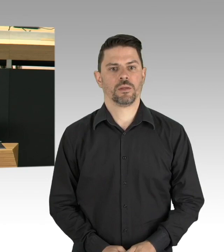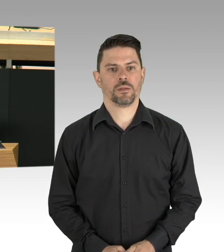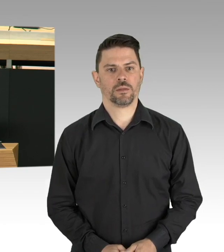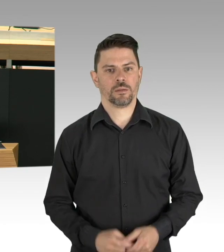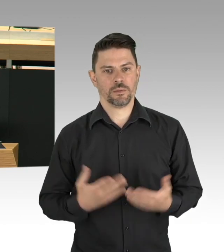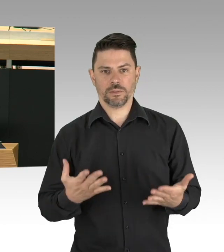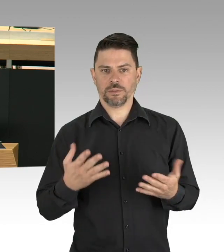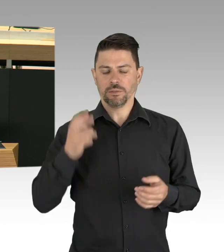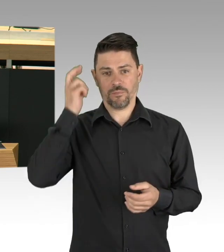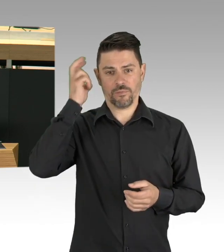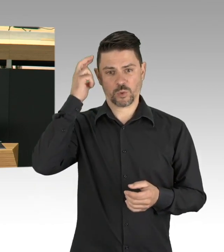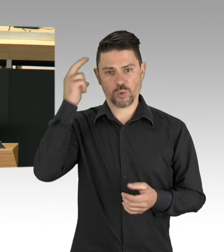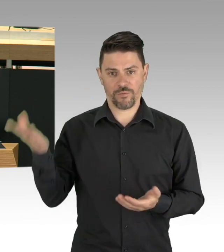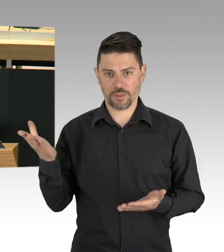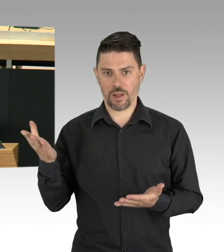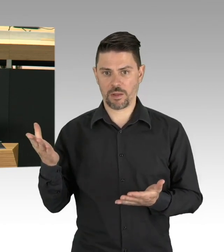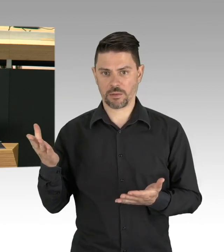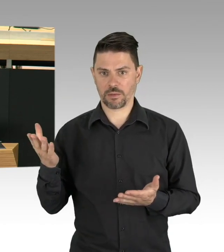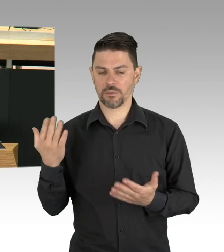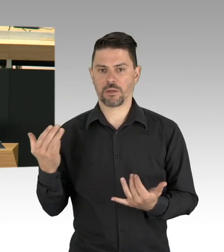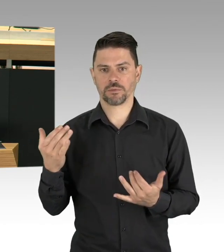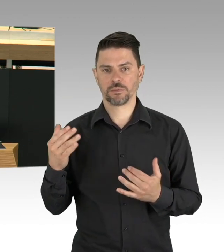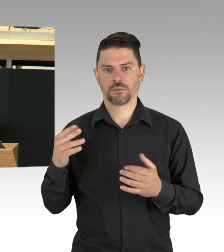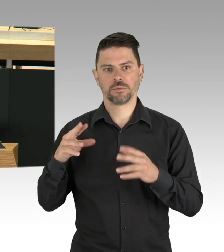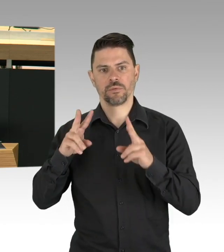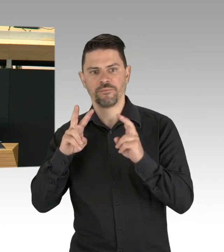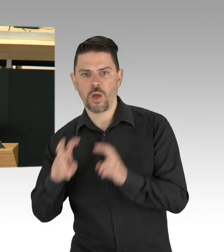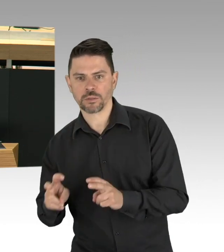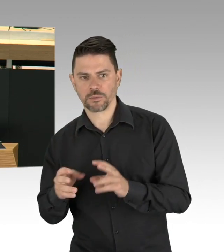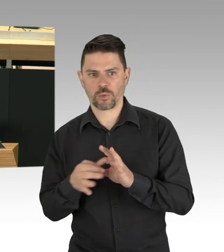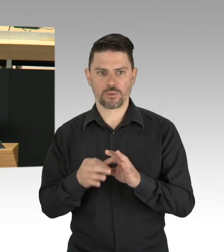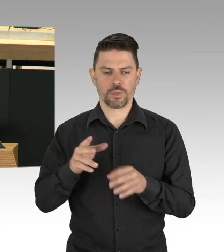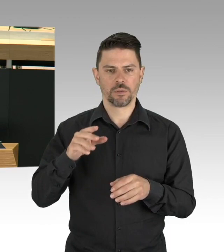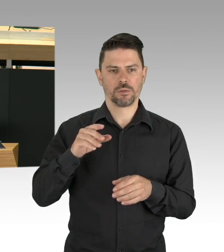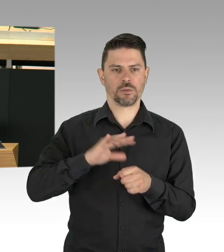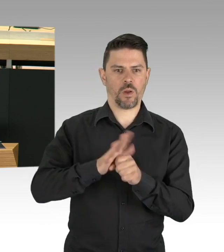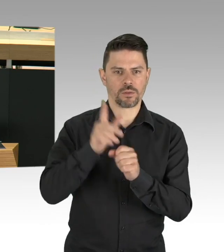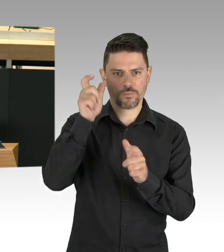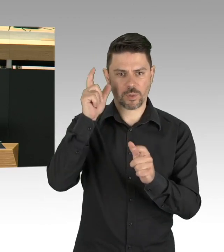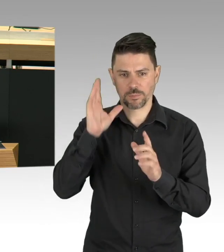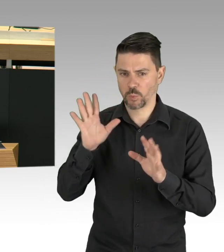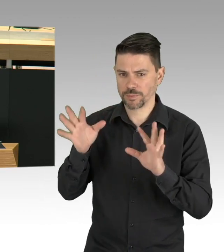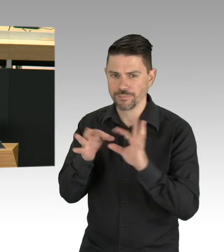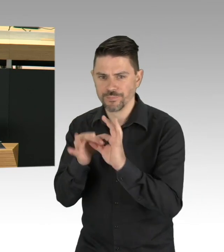Unser Ziel ist es soweit es epidemiologisch vertretbar ist, Normalität in das Leben und den Alltag der Menschen zurück zu bringen